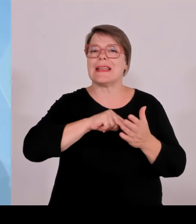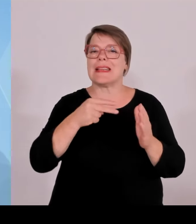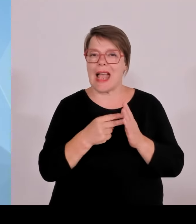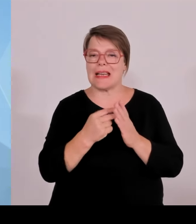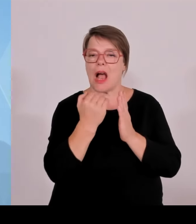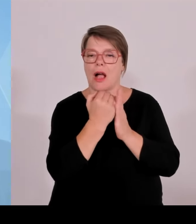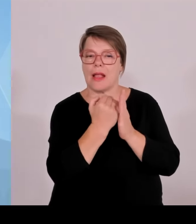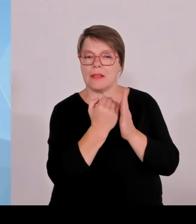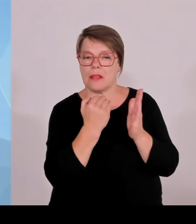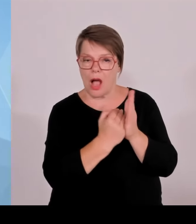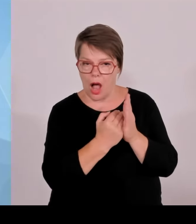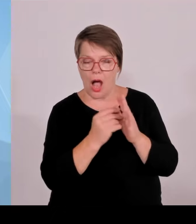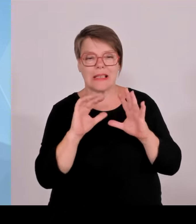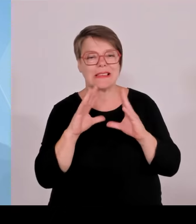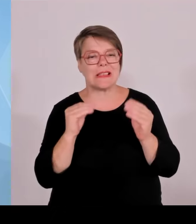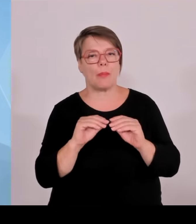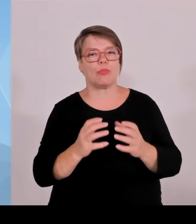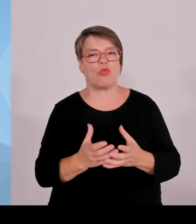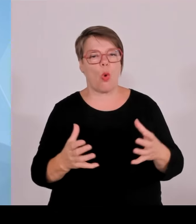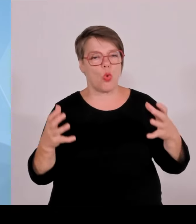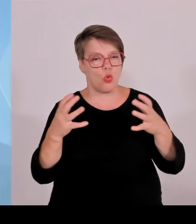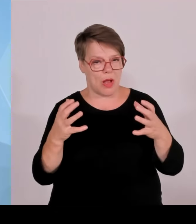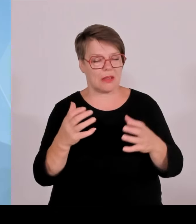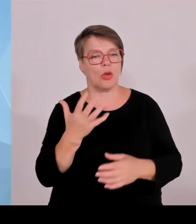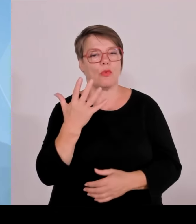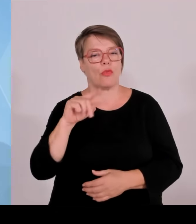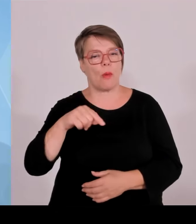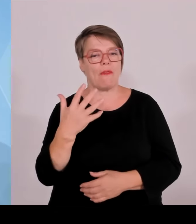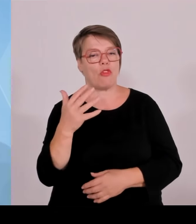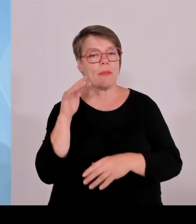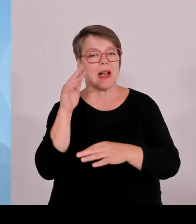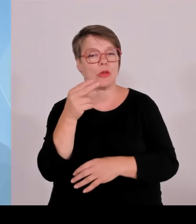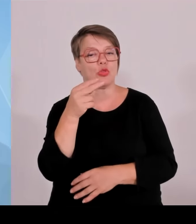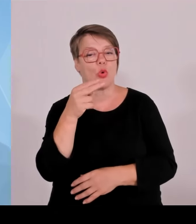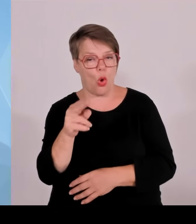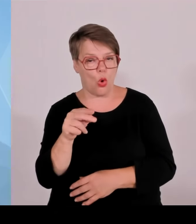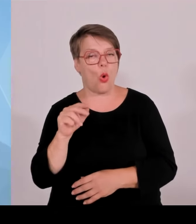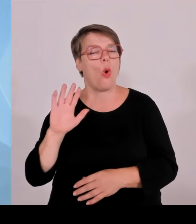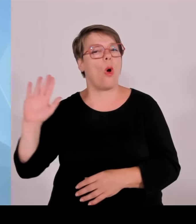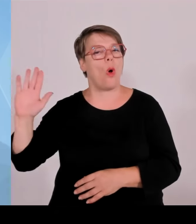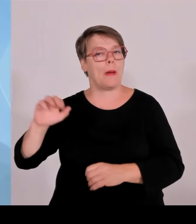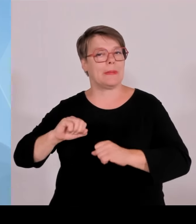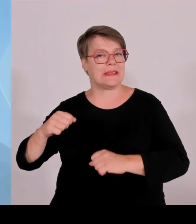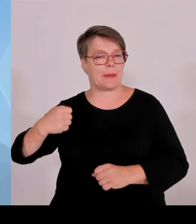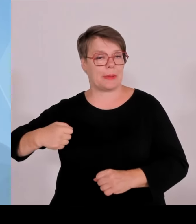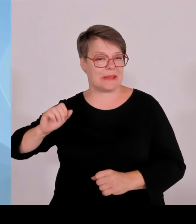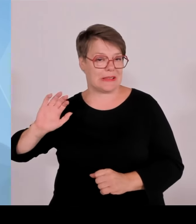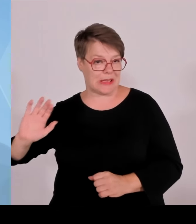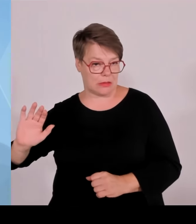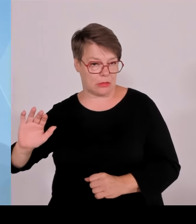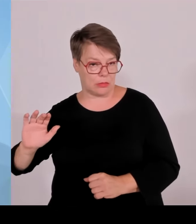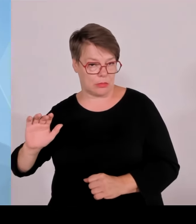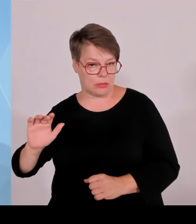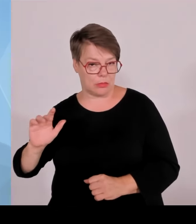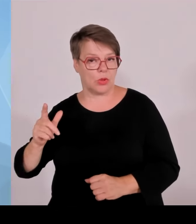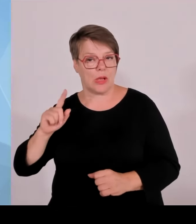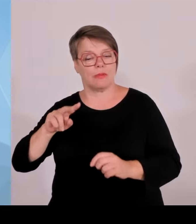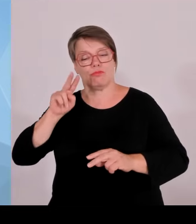ernten kann, aber gleichzeitig auch diese Erfolgsgeschichte, die wir weiterschreiben wollen, und deren Weichen wir auf die